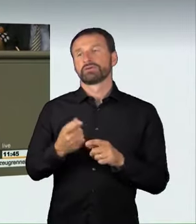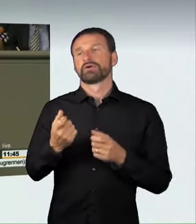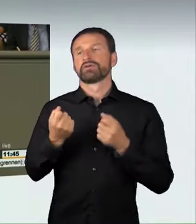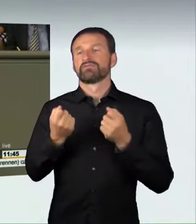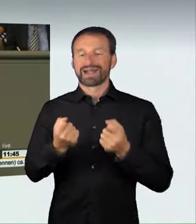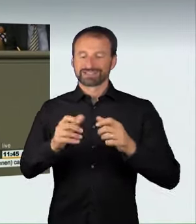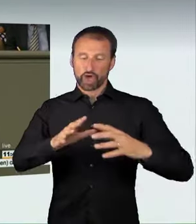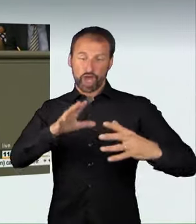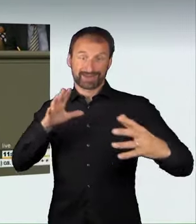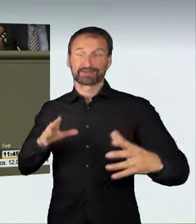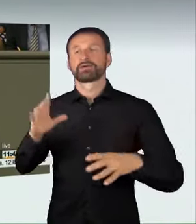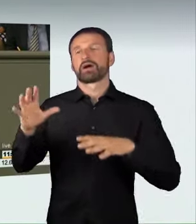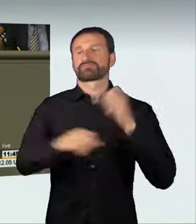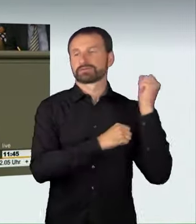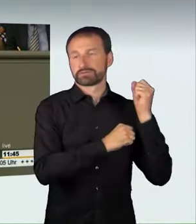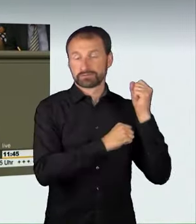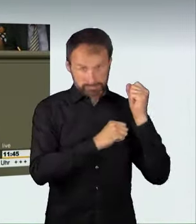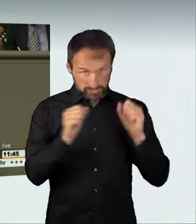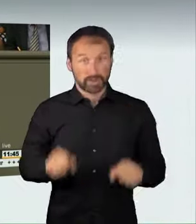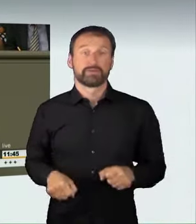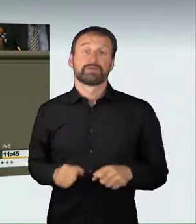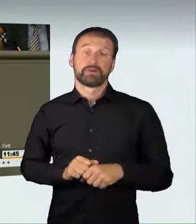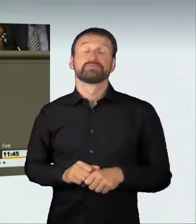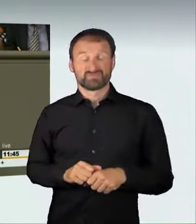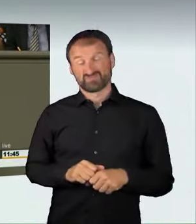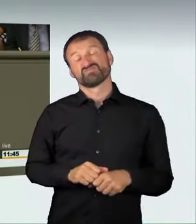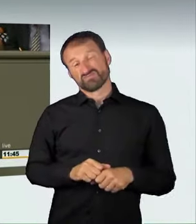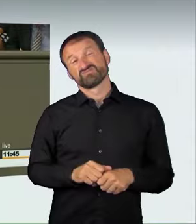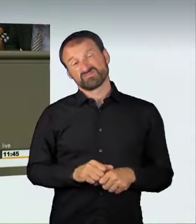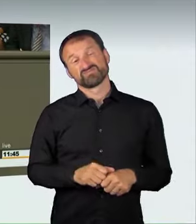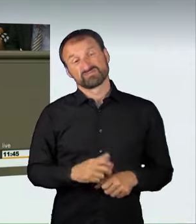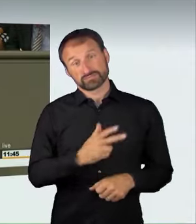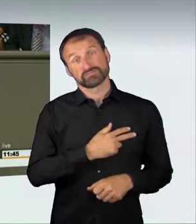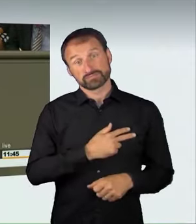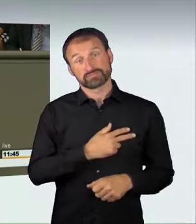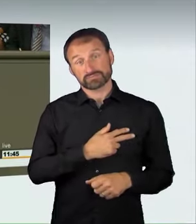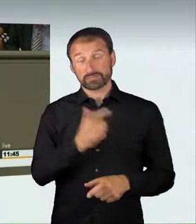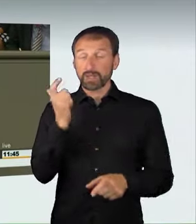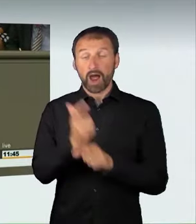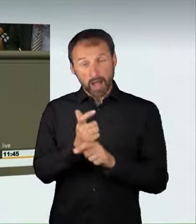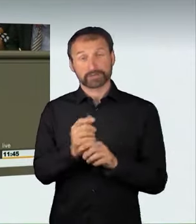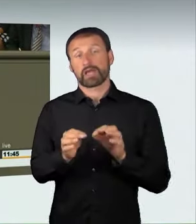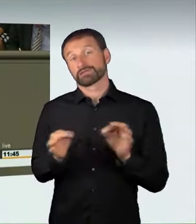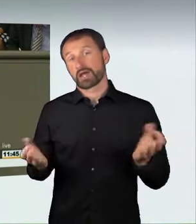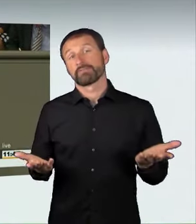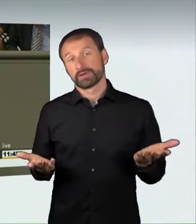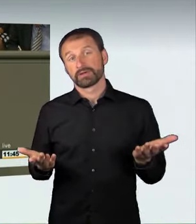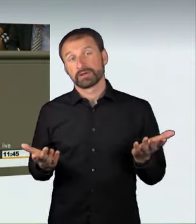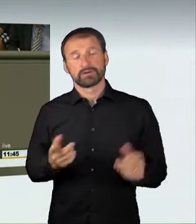und die Entziehung von Fahrzeugen sind in der Tat harte Maßnahmen.